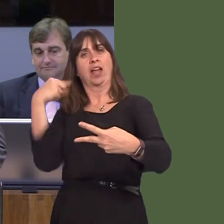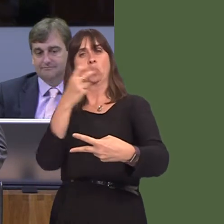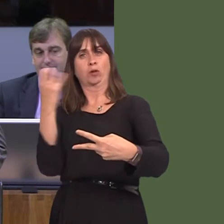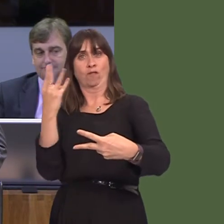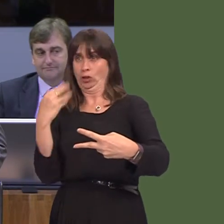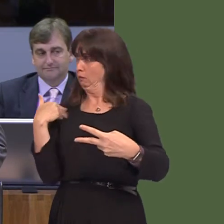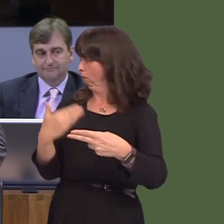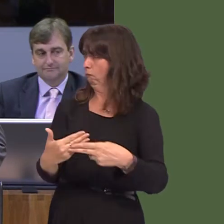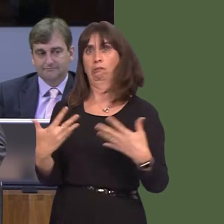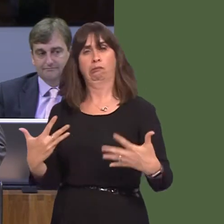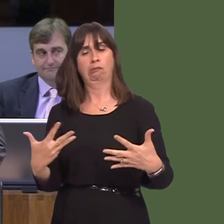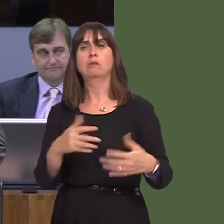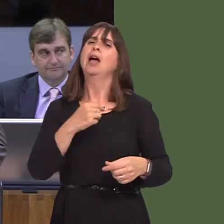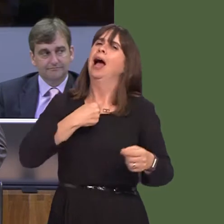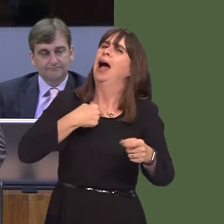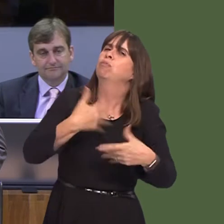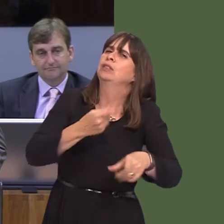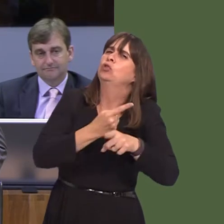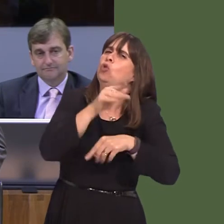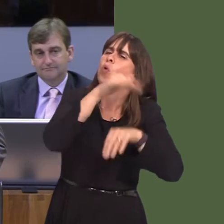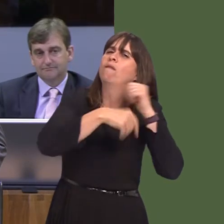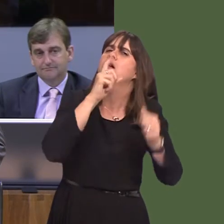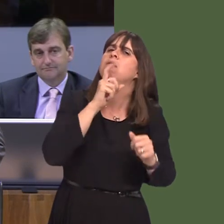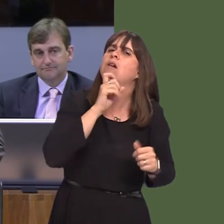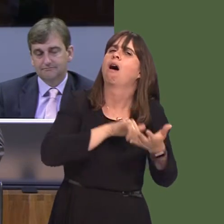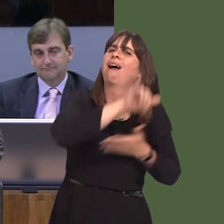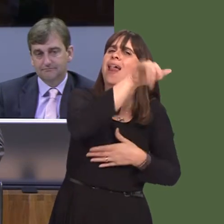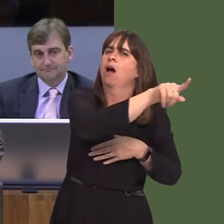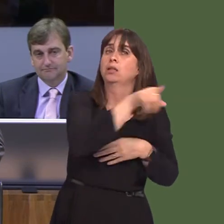that I identified with Qatar Airways, where you have said nothing, the point I identified